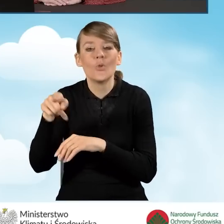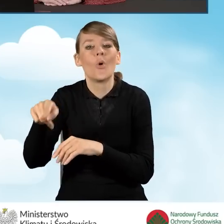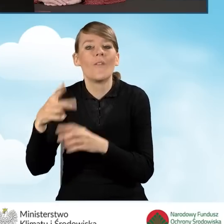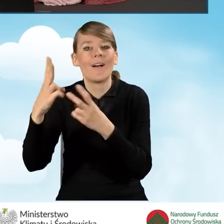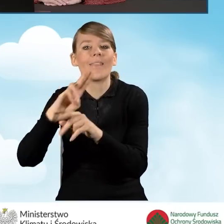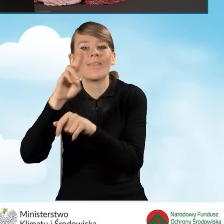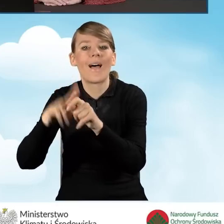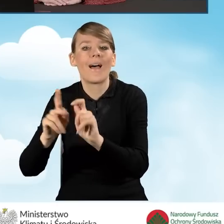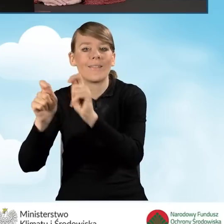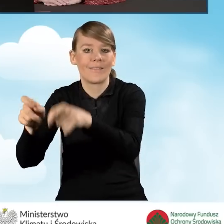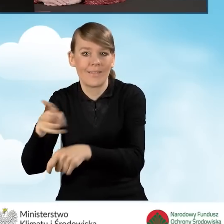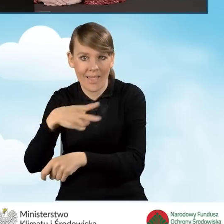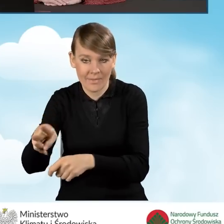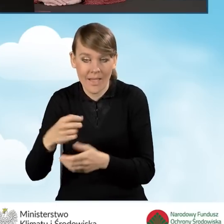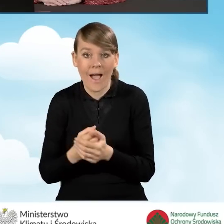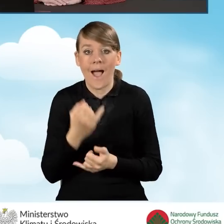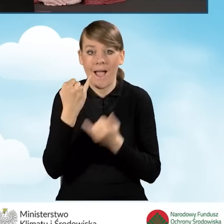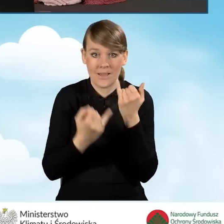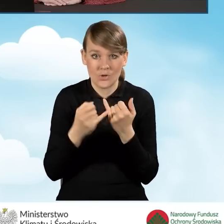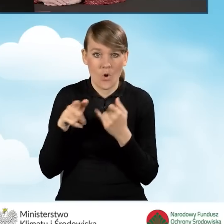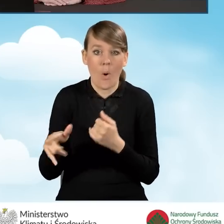kiedy wniosek ten jest wysyłany Pocztą Polską,